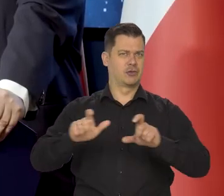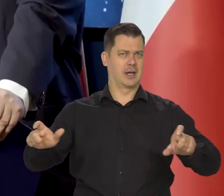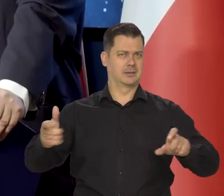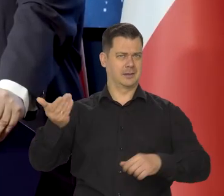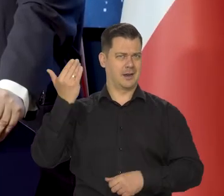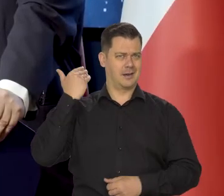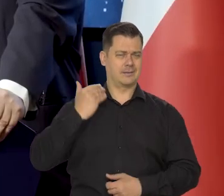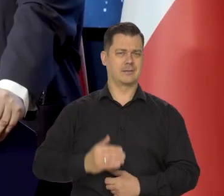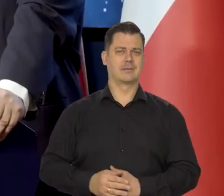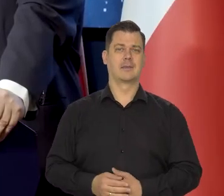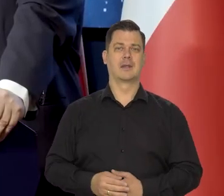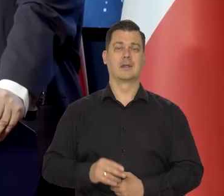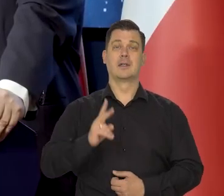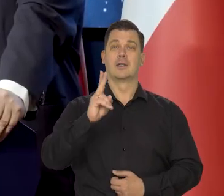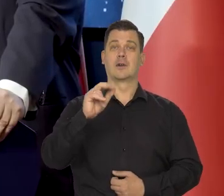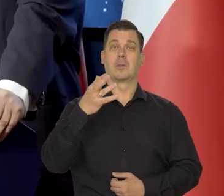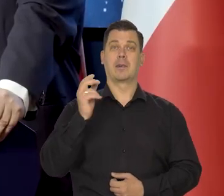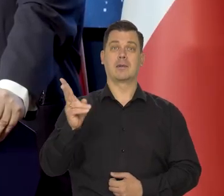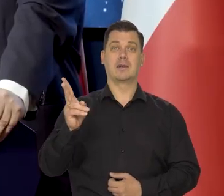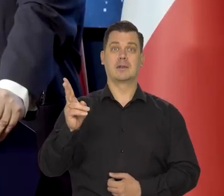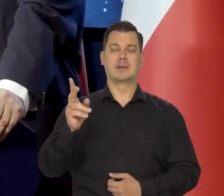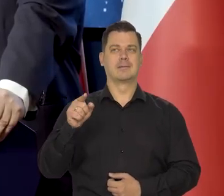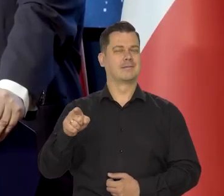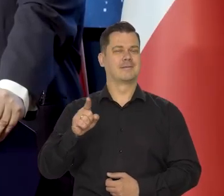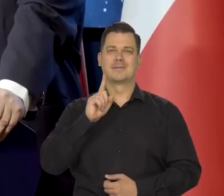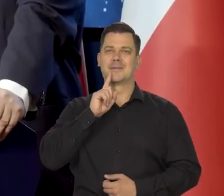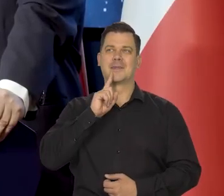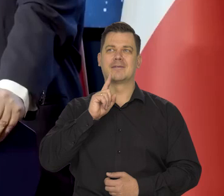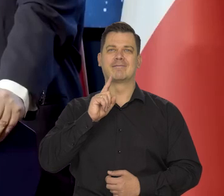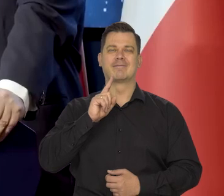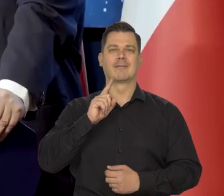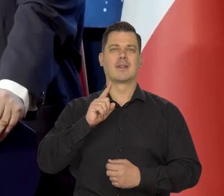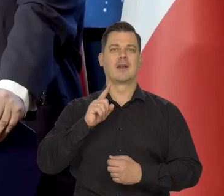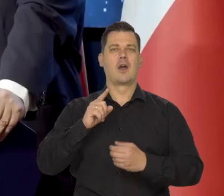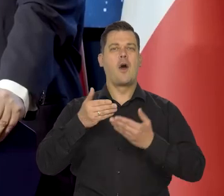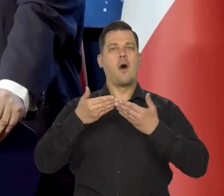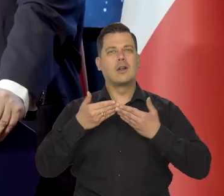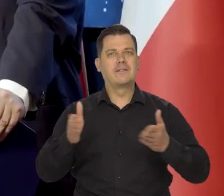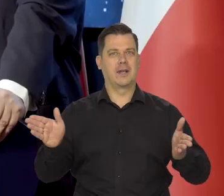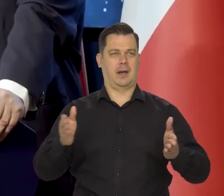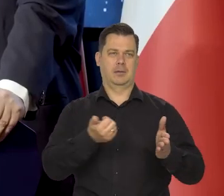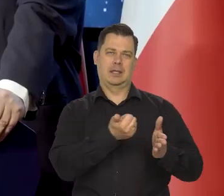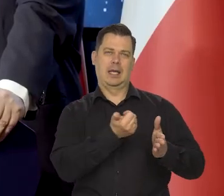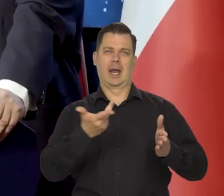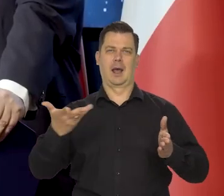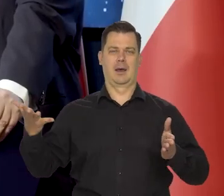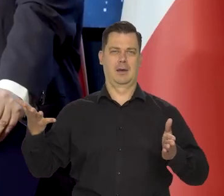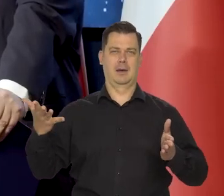Mikołaj Kopernik otwiera naszą serię, naszą paletę,